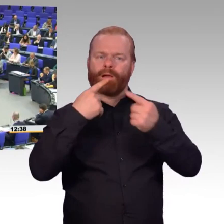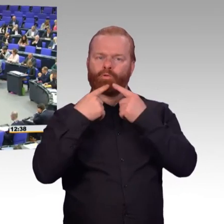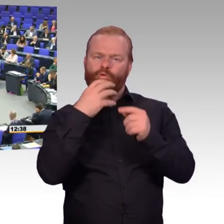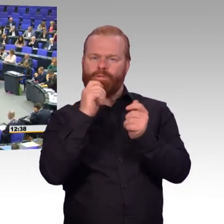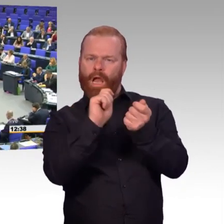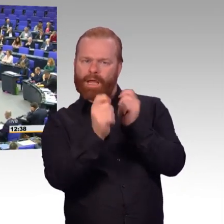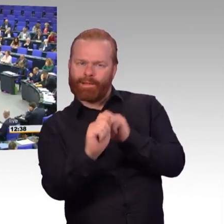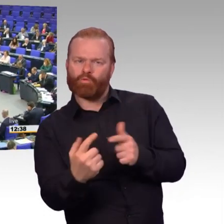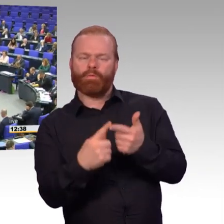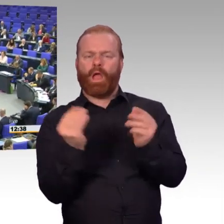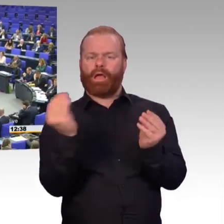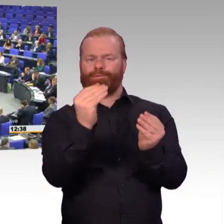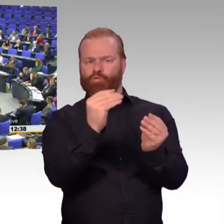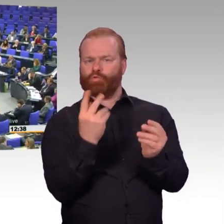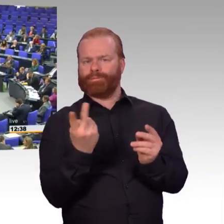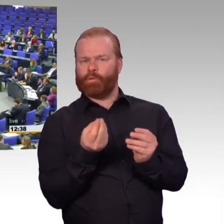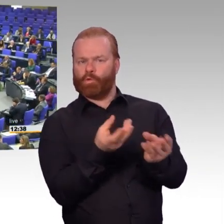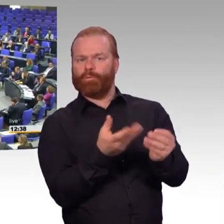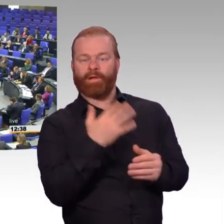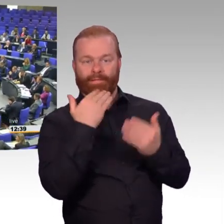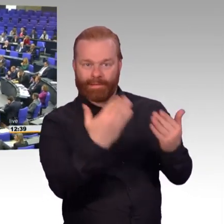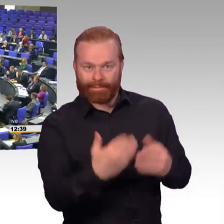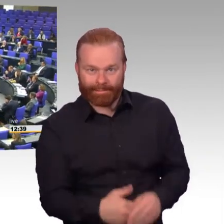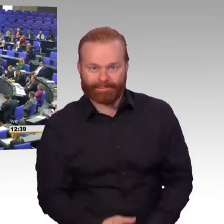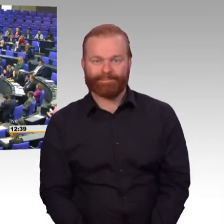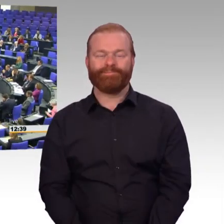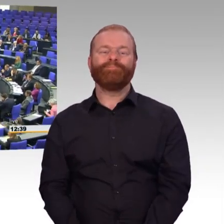(Rednerwechsel) Sehr geehrte Frau Präsidentin, werte Kolleginnen und Kollegen.